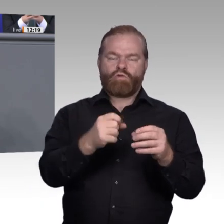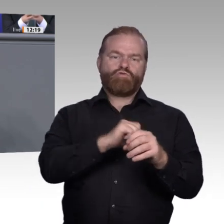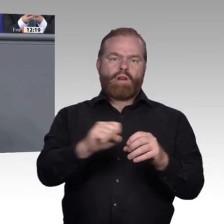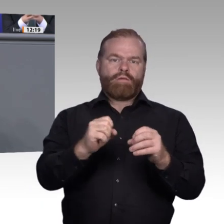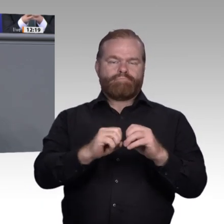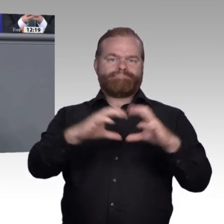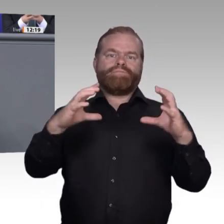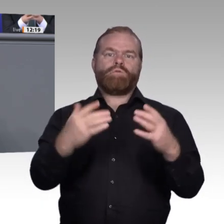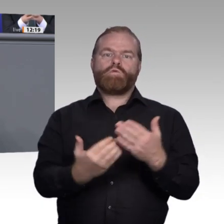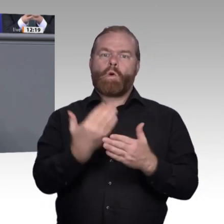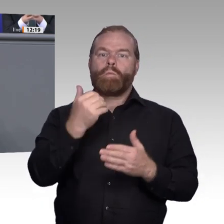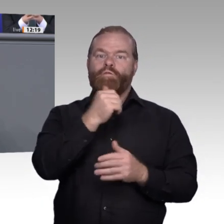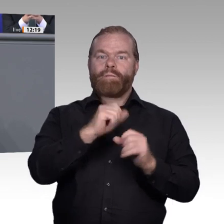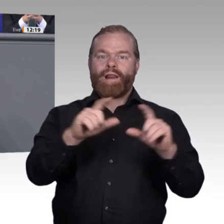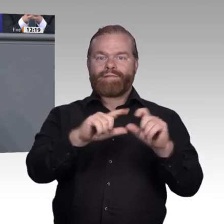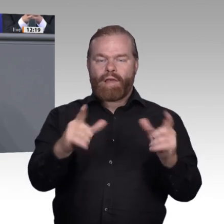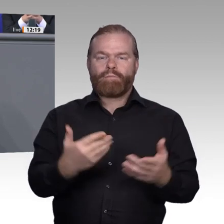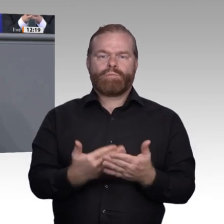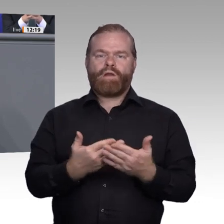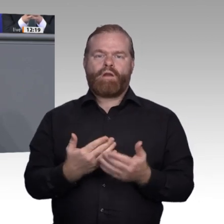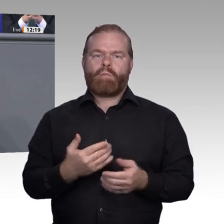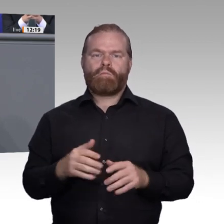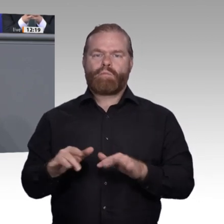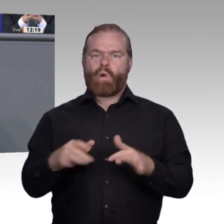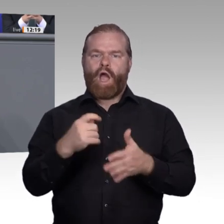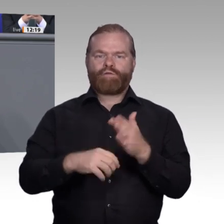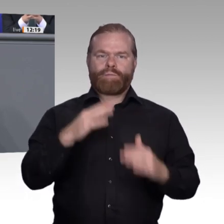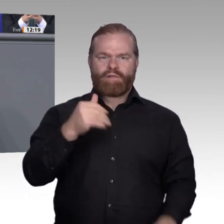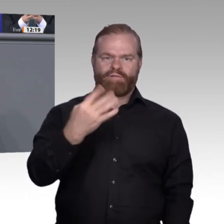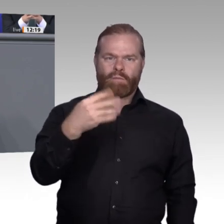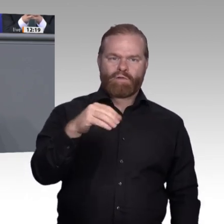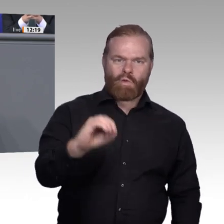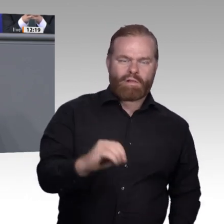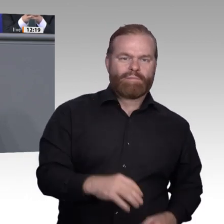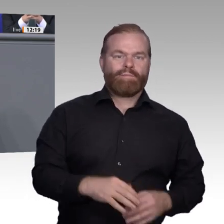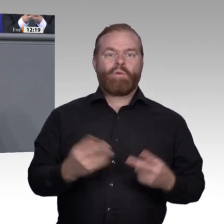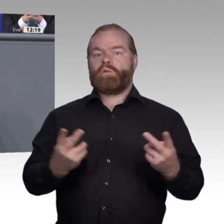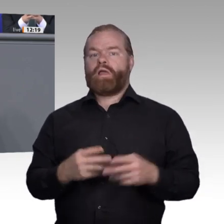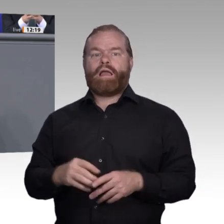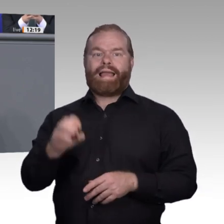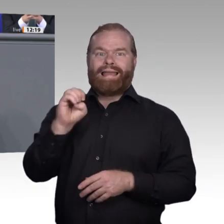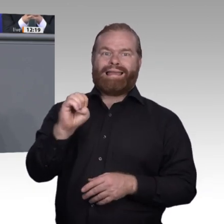Tanker zu schwerfällig ist, müssen Berufsschulen und Betriebe sich erwärmen, und zwar schnell,